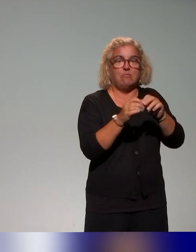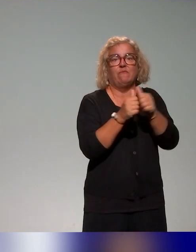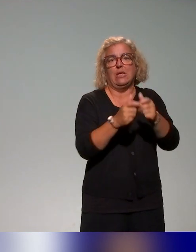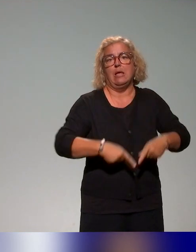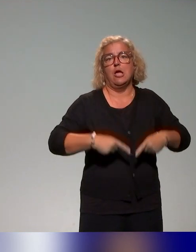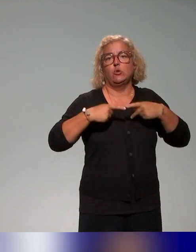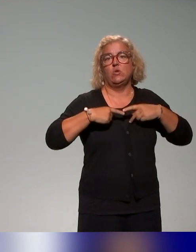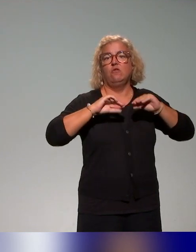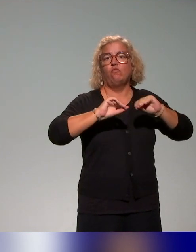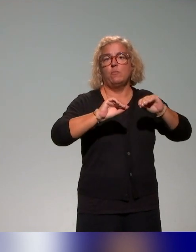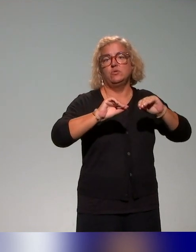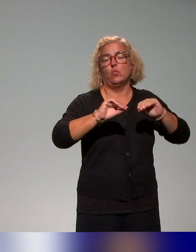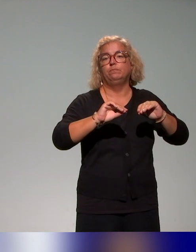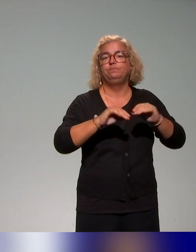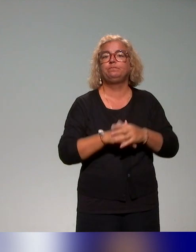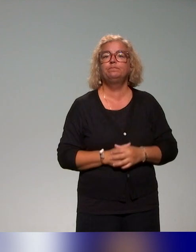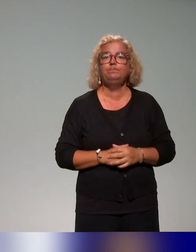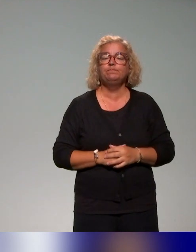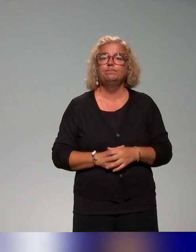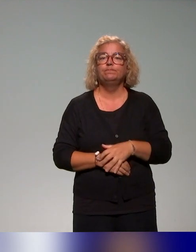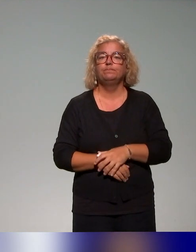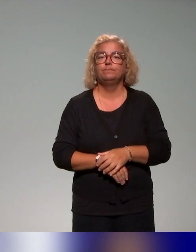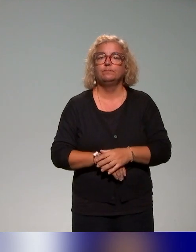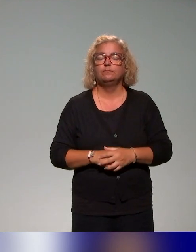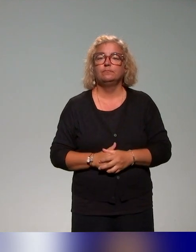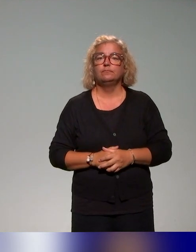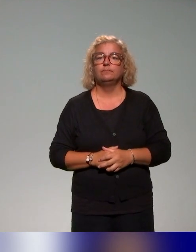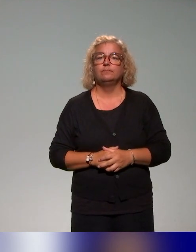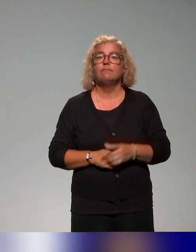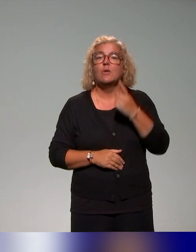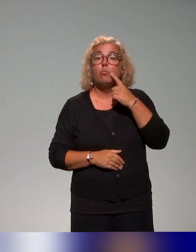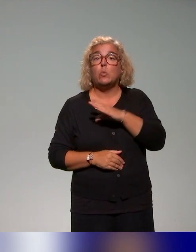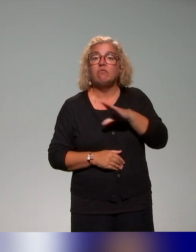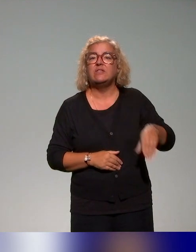dont on va vous parler un petit peu après. Pour terminer, et avant de laisser la parole à Benyoucef,